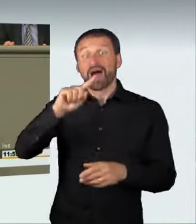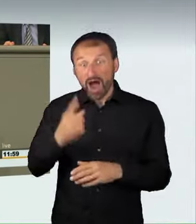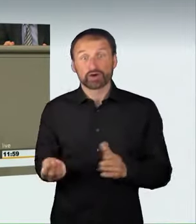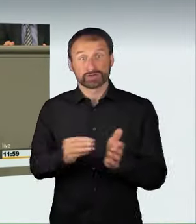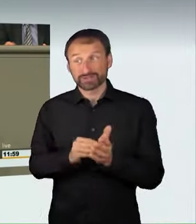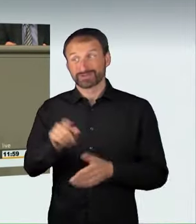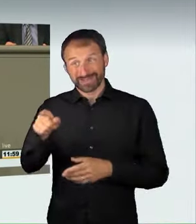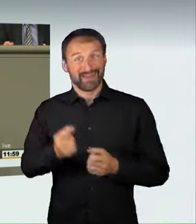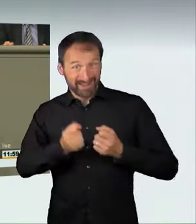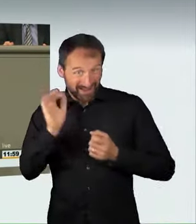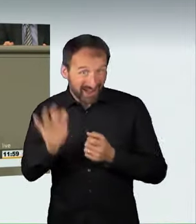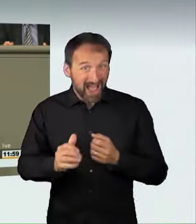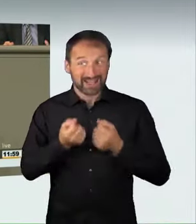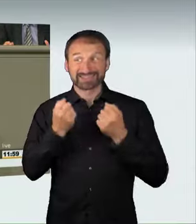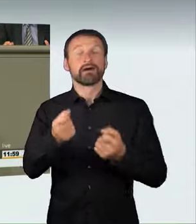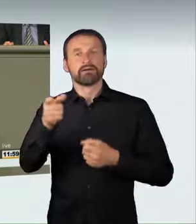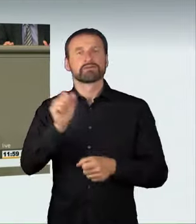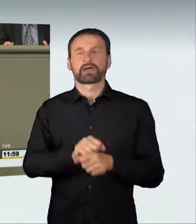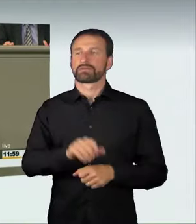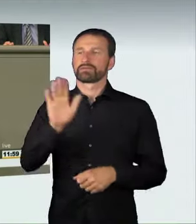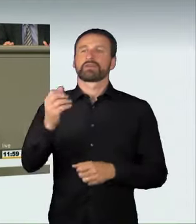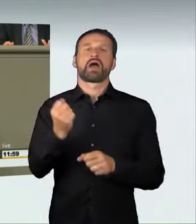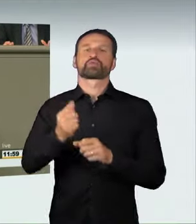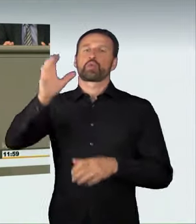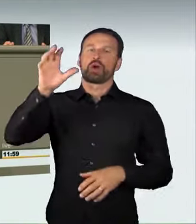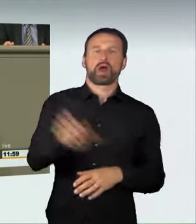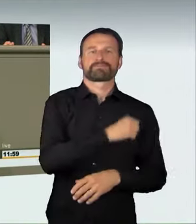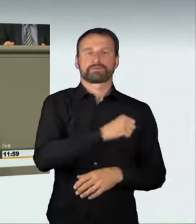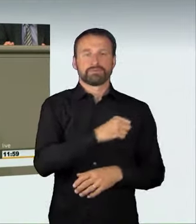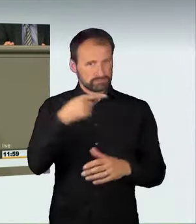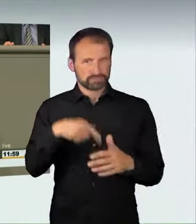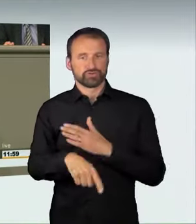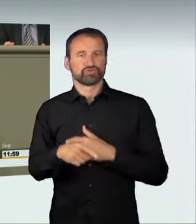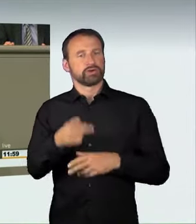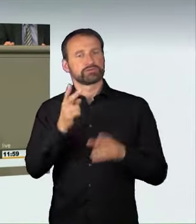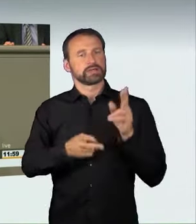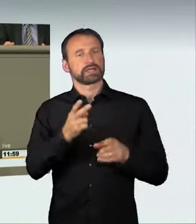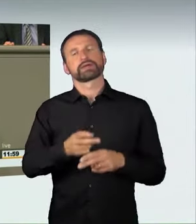von einem Gericht durch Einziehung weggenommen bekommen kann. Kollegin Lühmann sagte, dass das Spielzeug weggenommen wird.